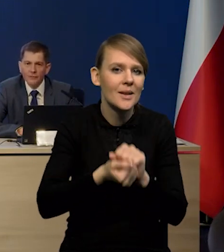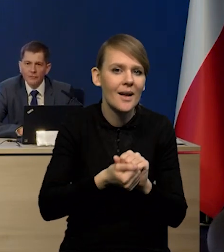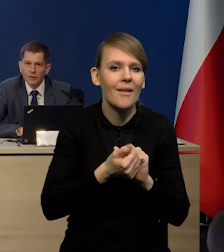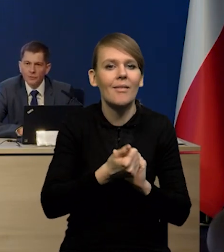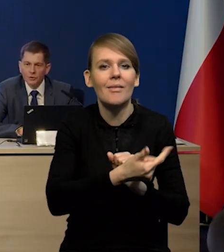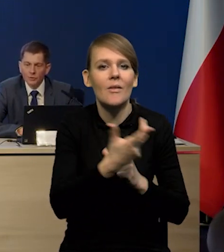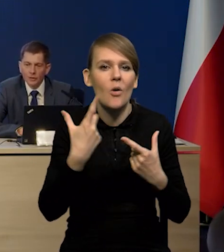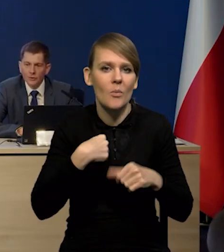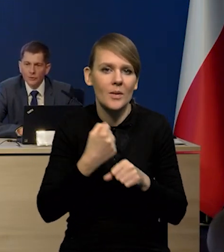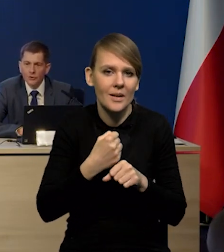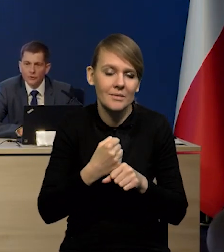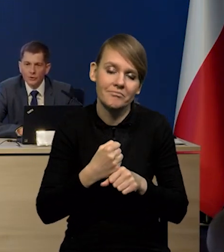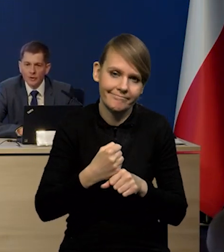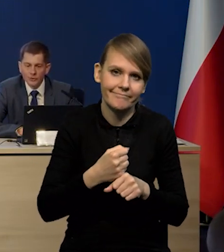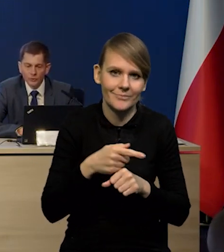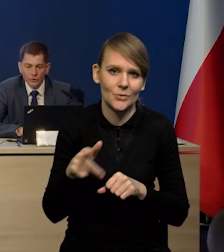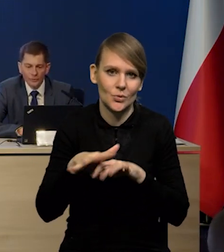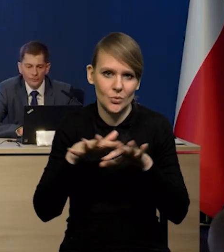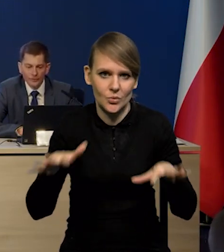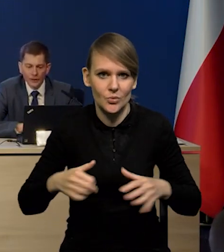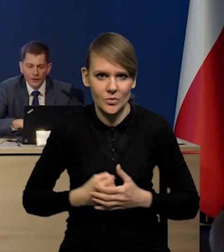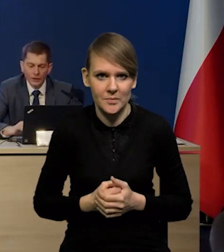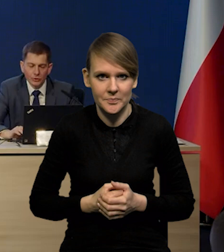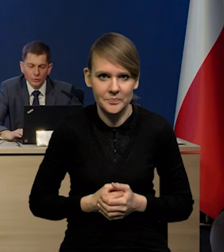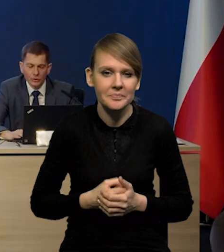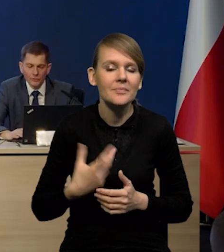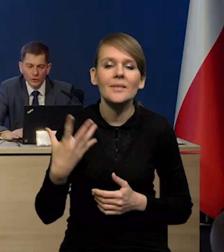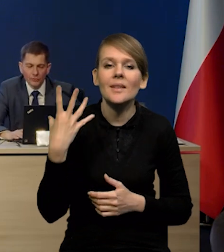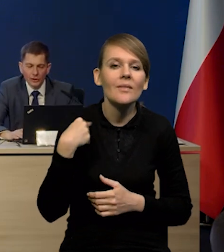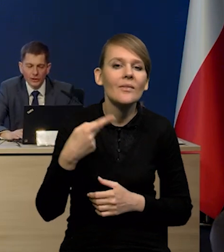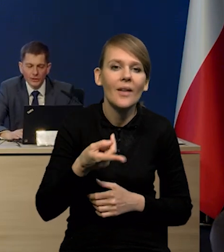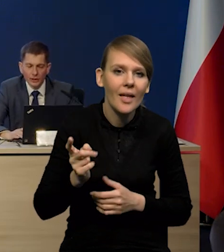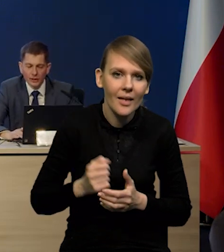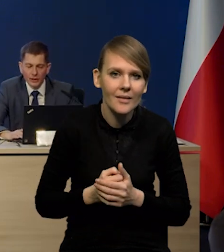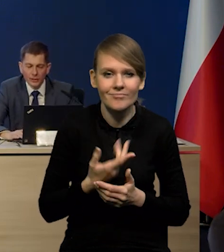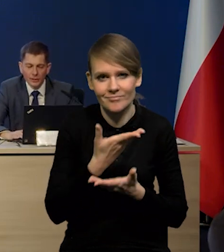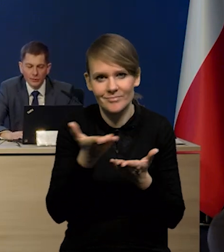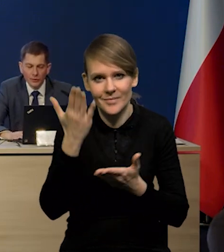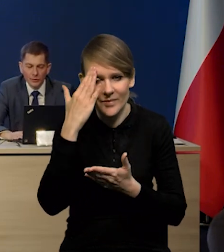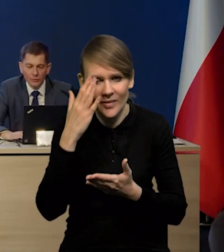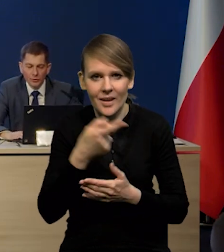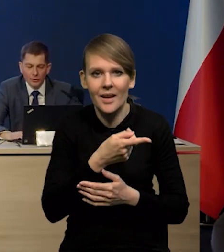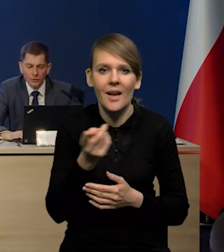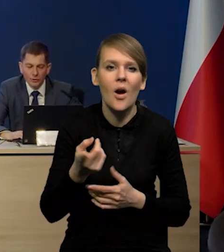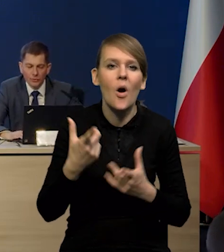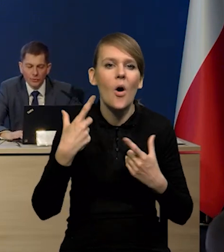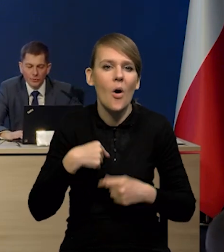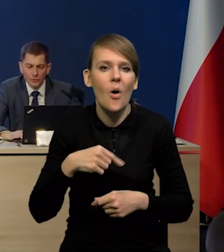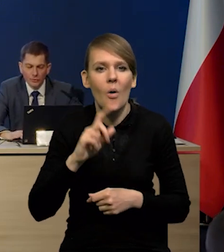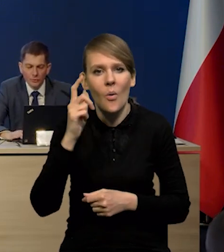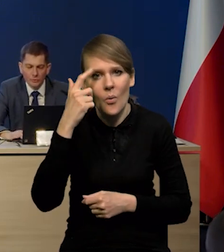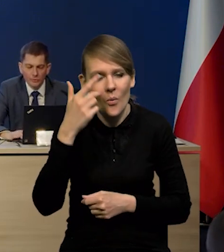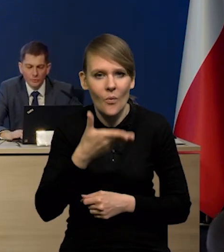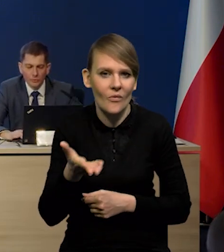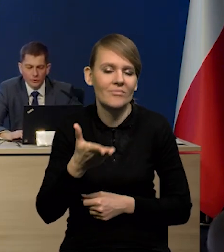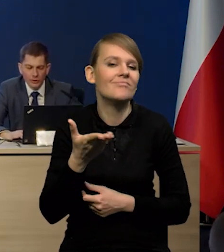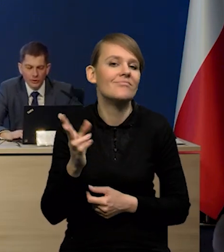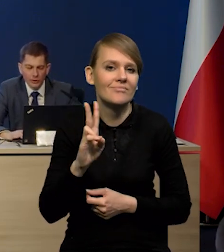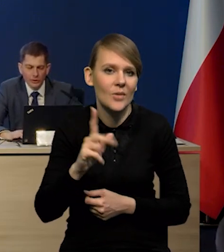w liczbie osób pracujących, no to jest bardzo dużo. Ta struktura wiekowa jest taka, jak Państwo wiedzą, że to są osoby głównie płci żeńskiej